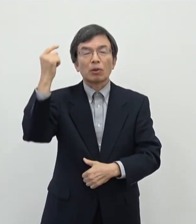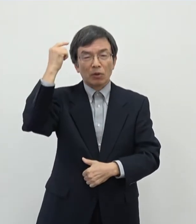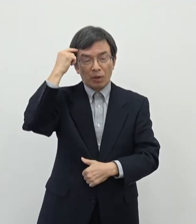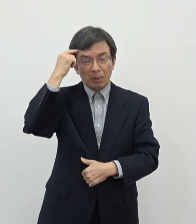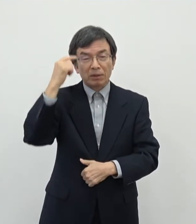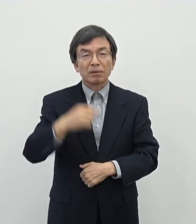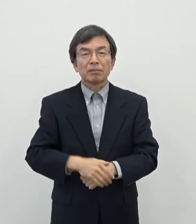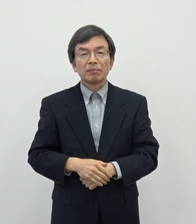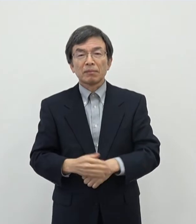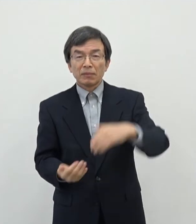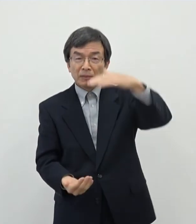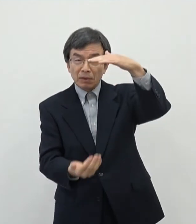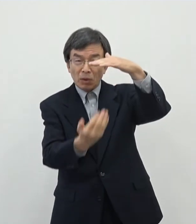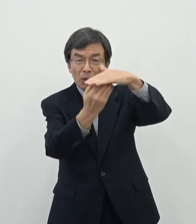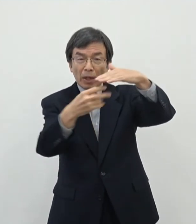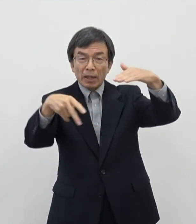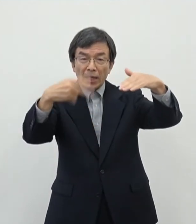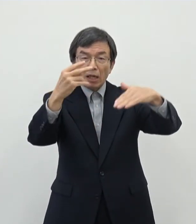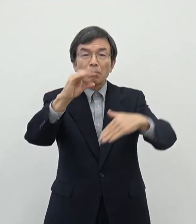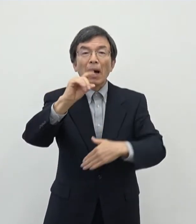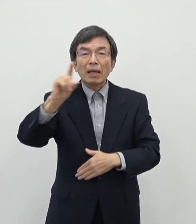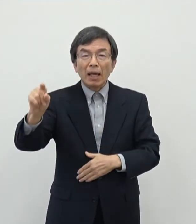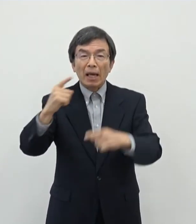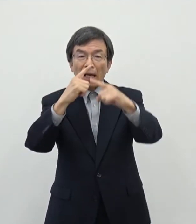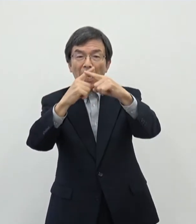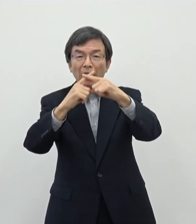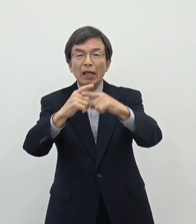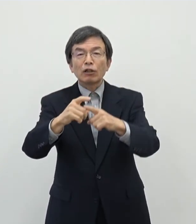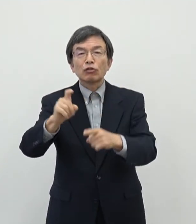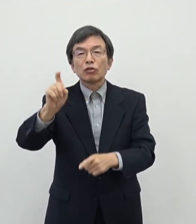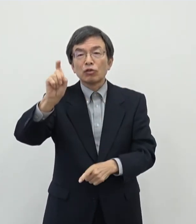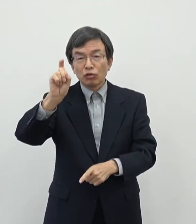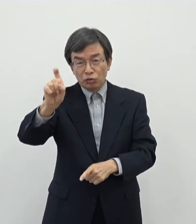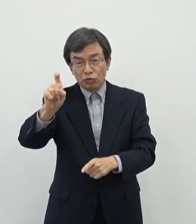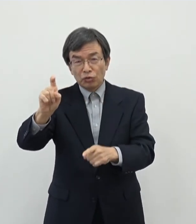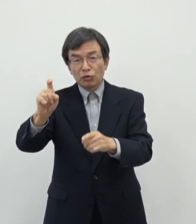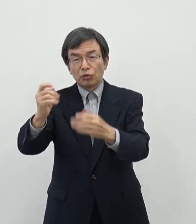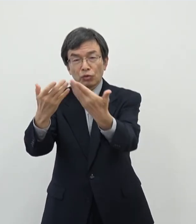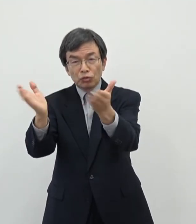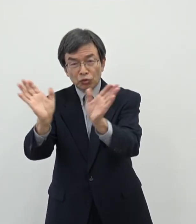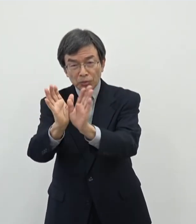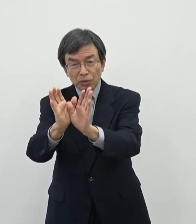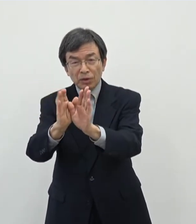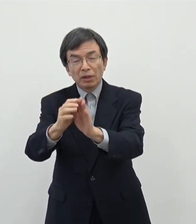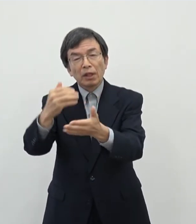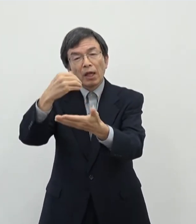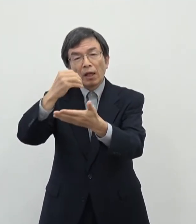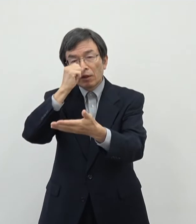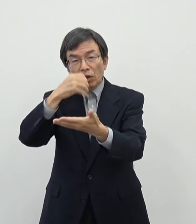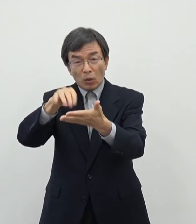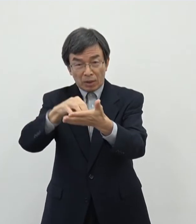上限200万円×10件ということで一応予算枠を確保しておりますけれども この芸術家の中にはですね